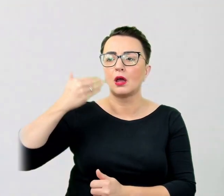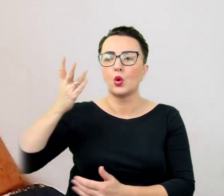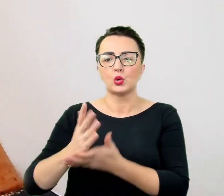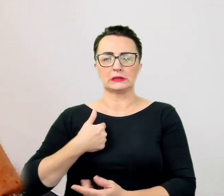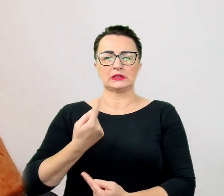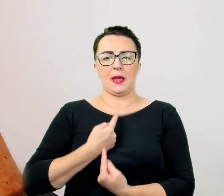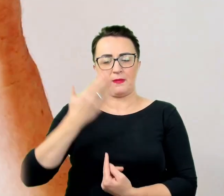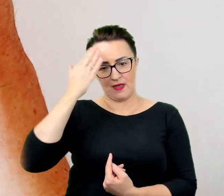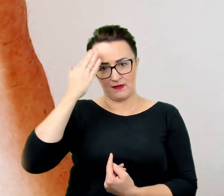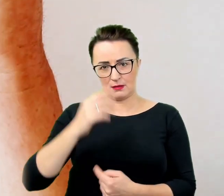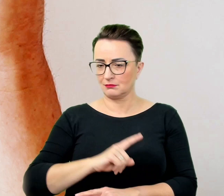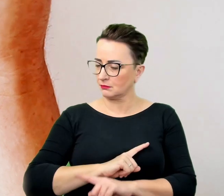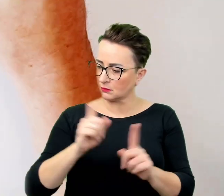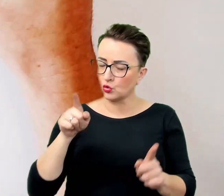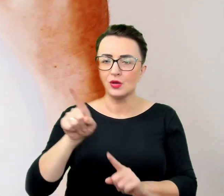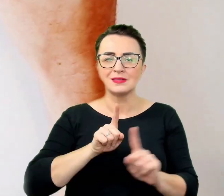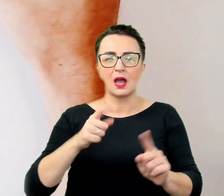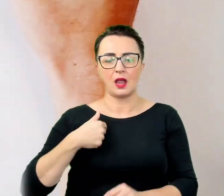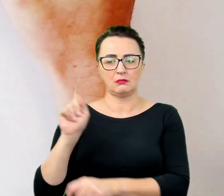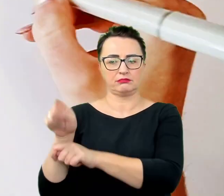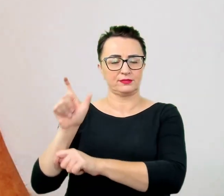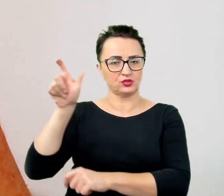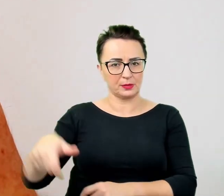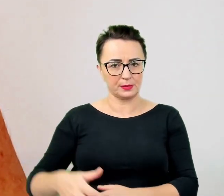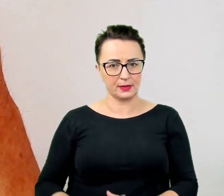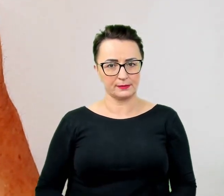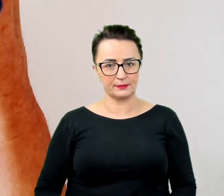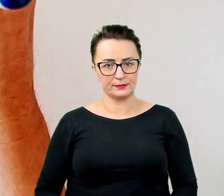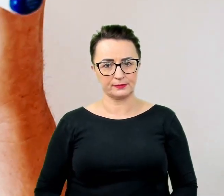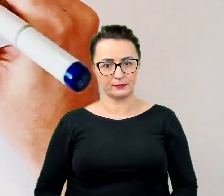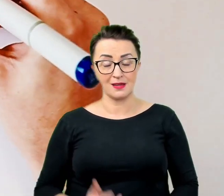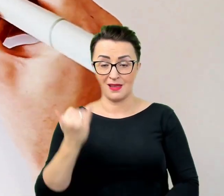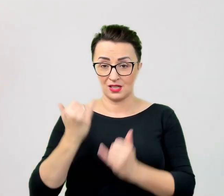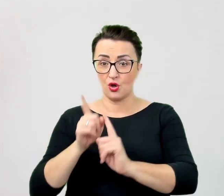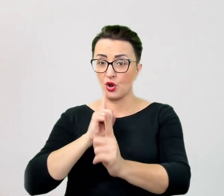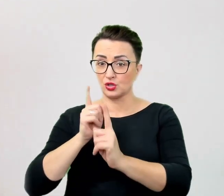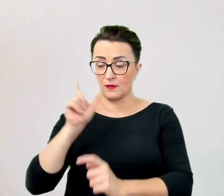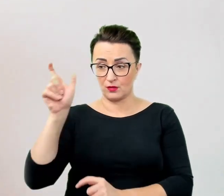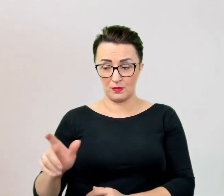Jeśli w rozmowie z osobą ze specjalnymi potrzebami pojawia się ktoś trzeci, tłumacz lub asystent,